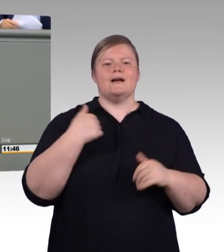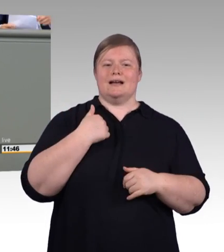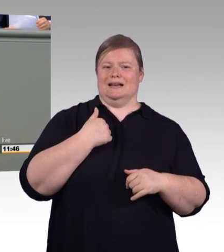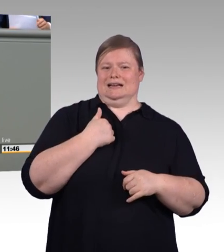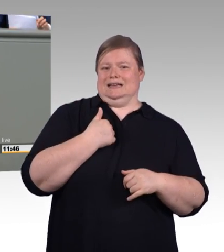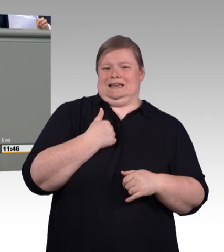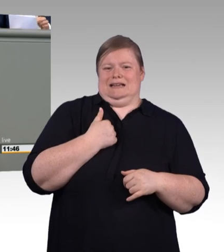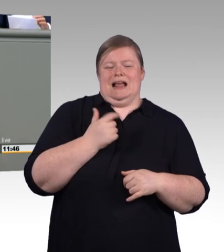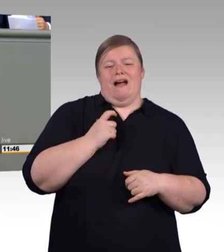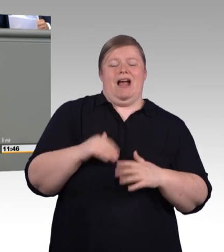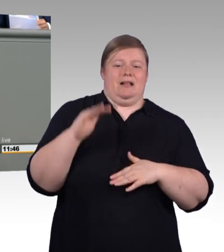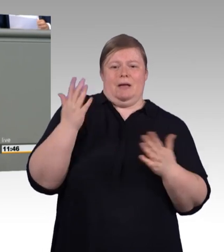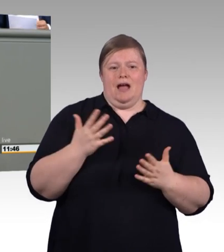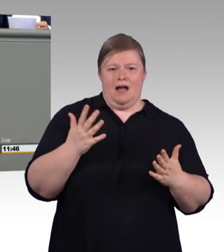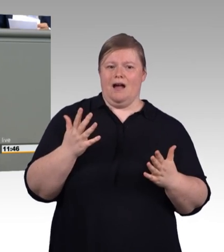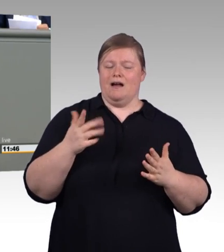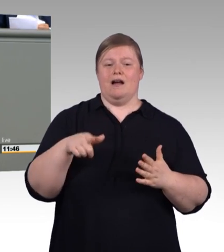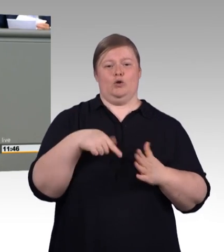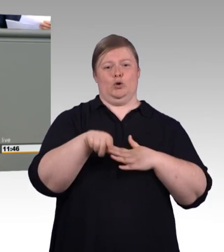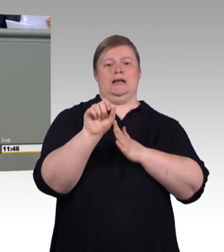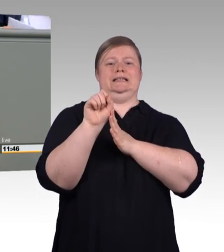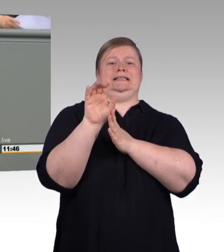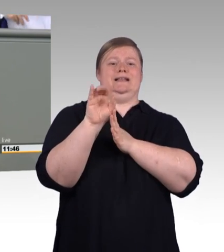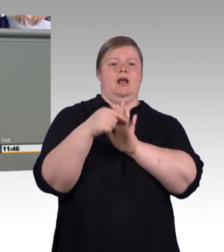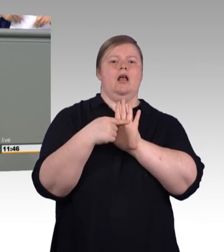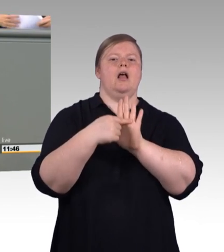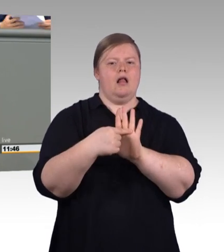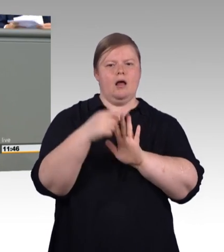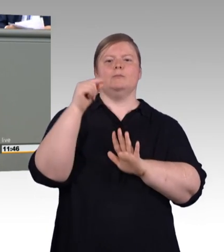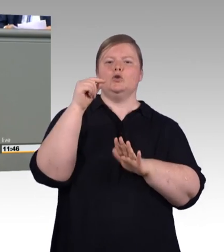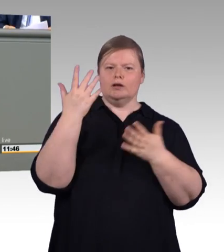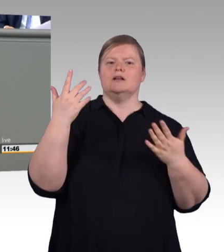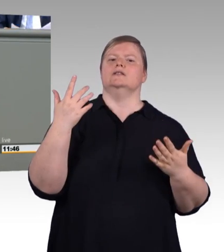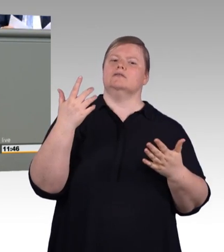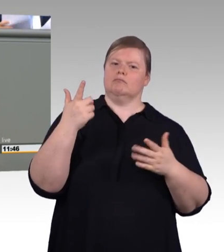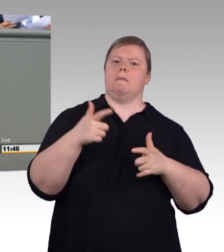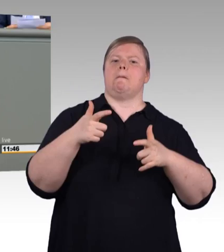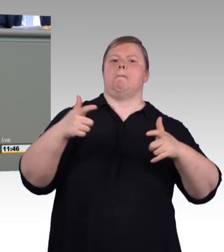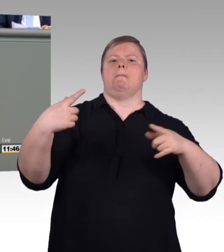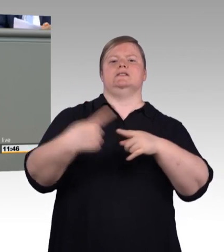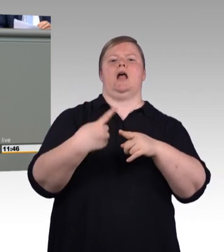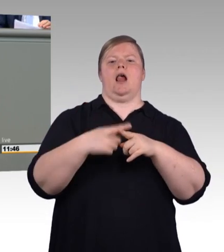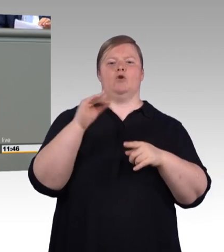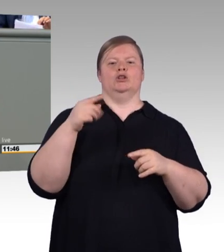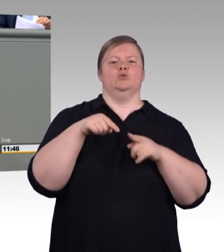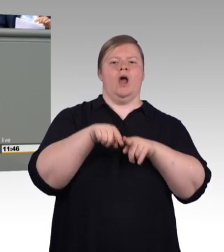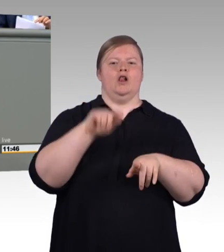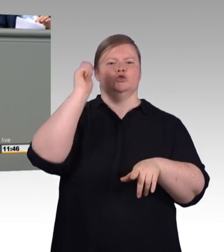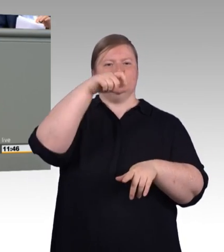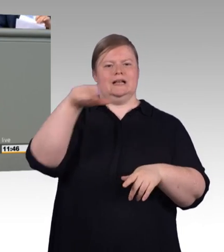(Beifall) Wo dual draufsteht, muss auch dual drin sein. Es zeigt sich aber, dass dual Studierende